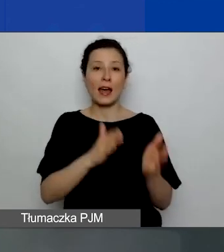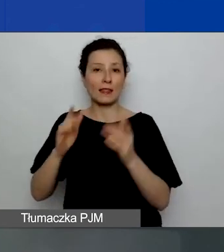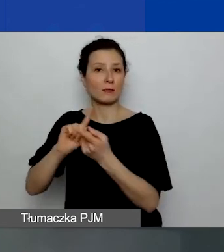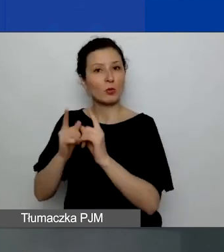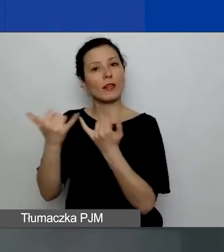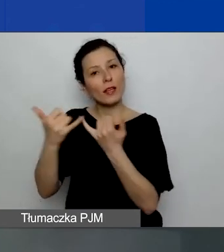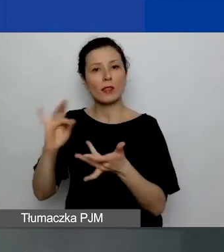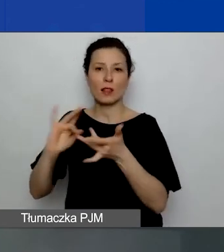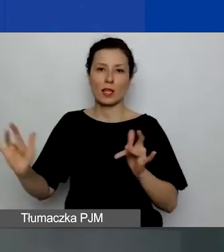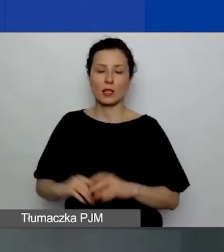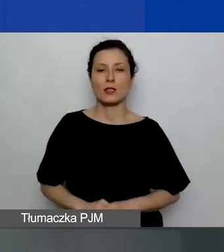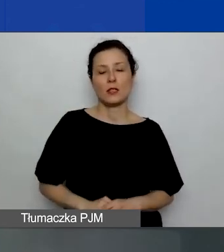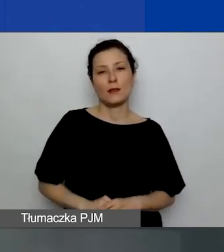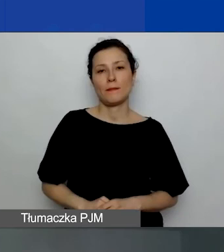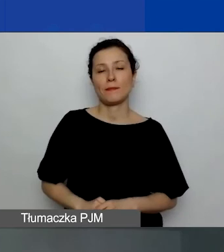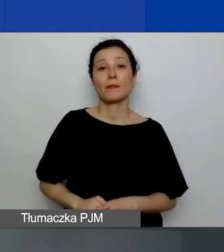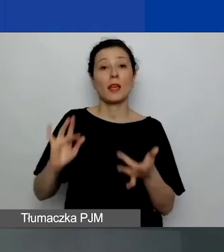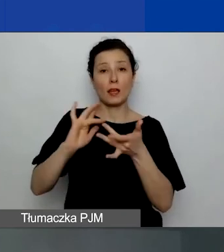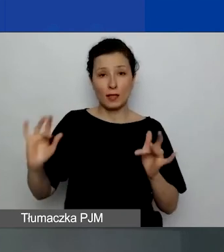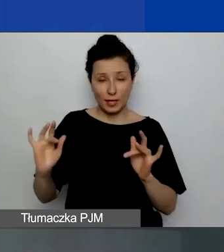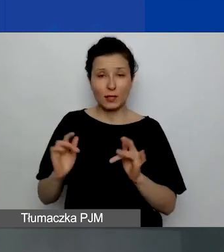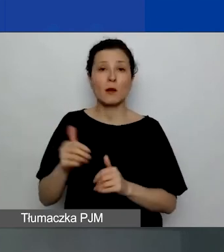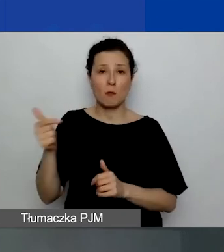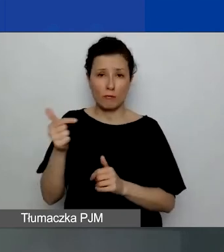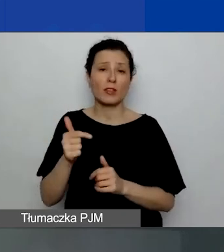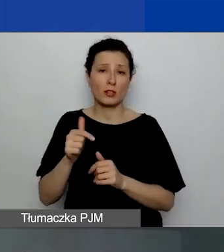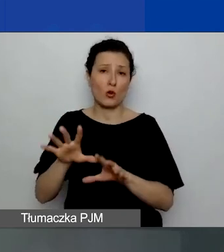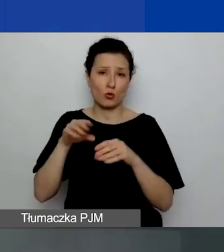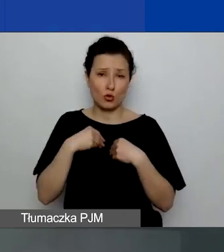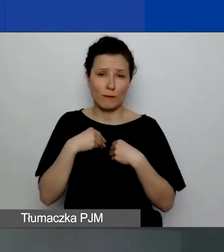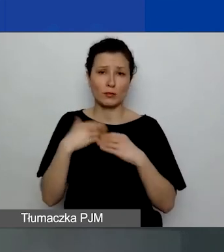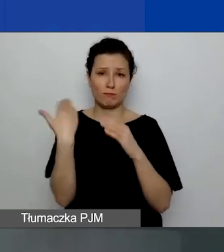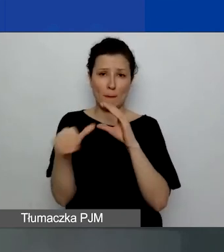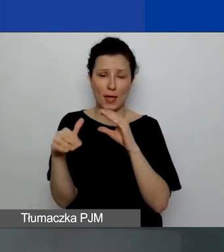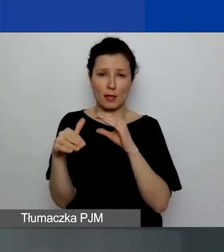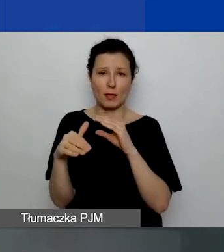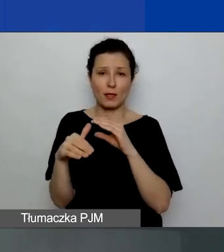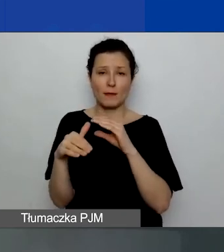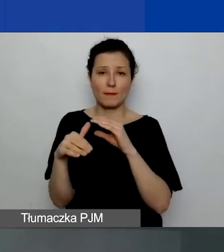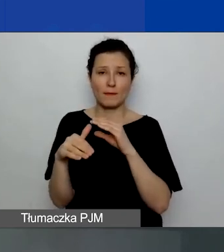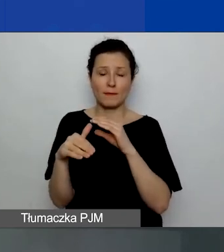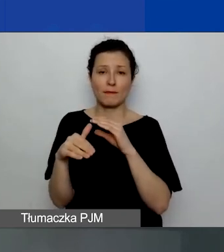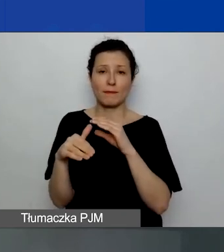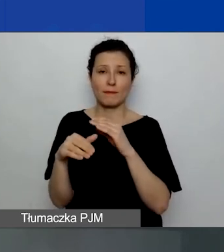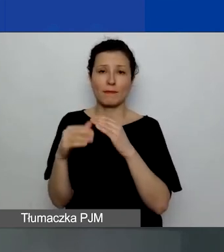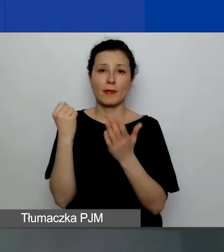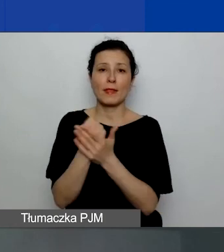Ten link powinien przyjść pocztą na adres związany z rejestracją.